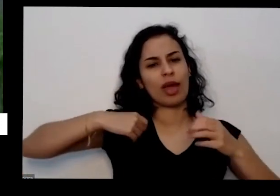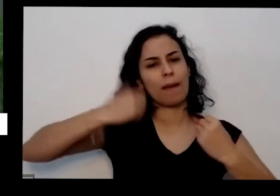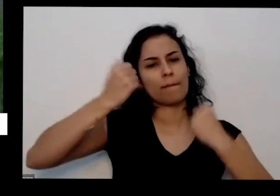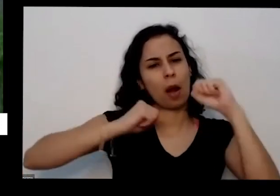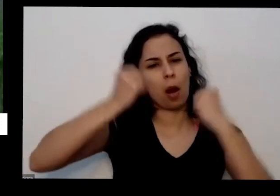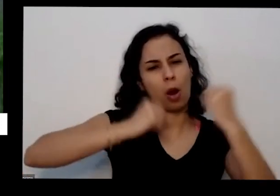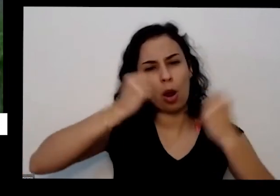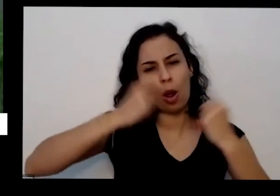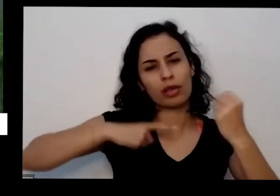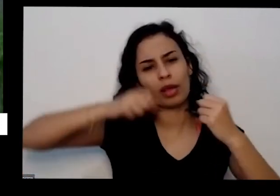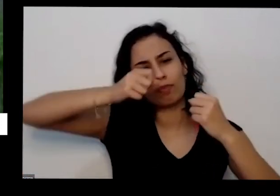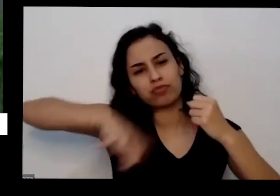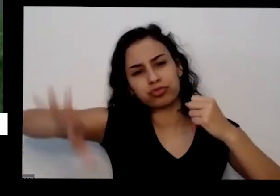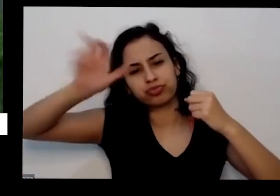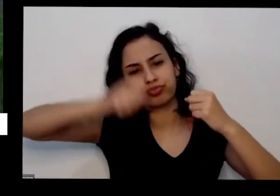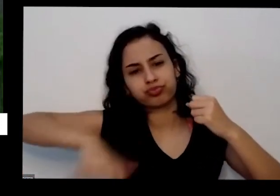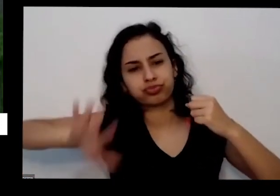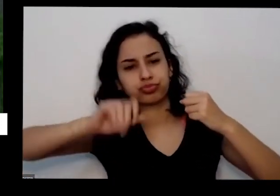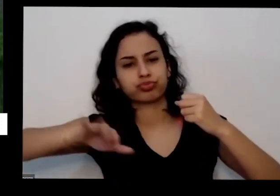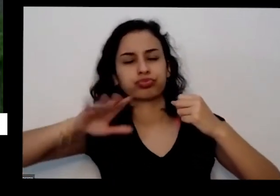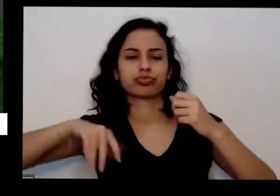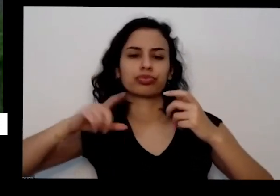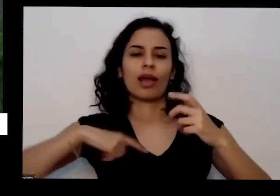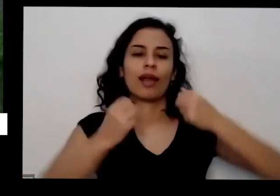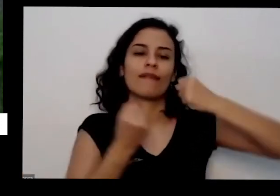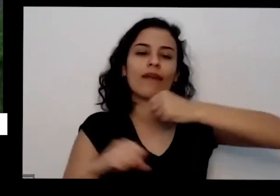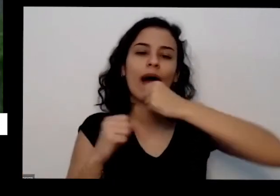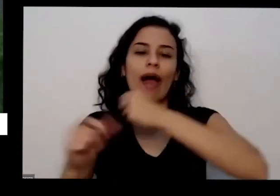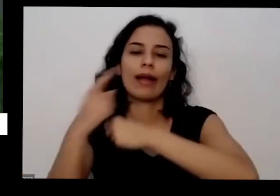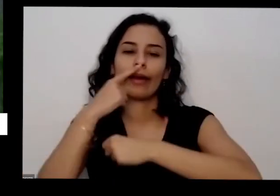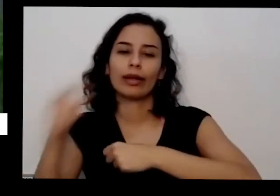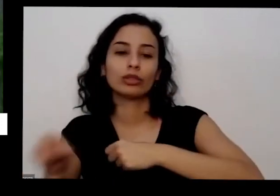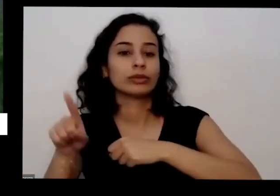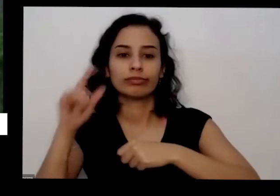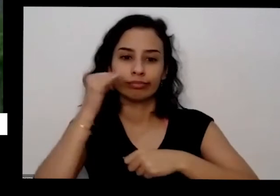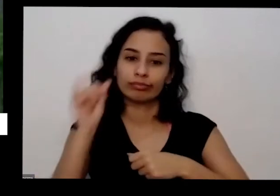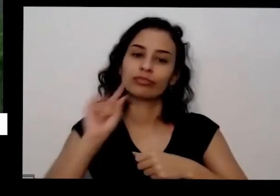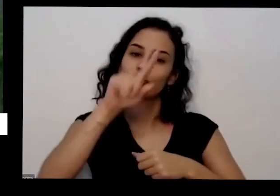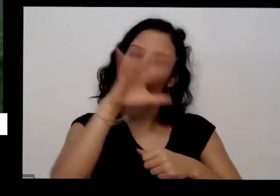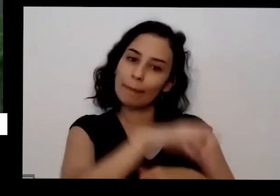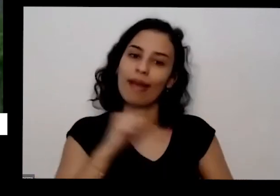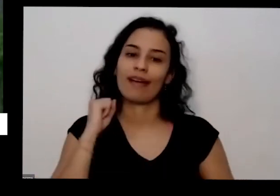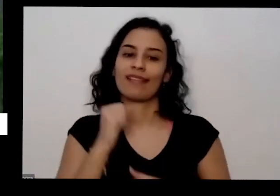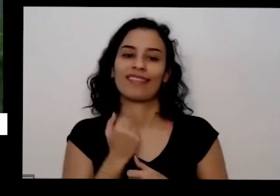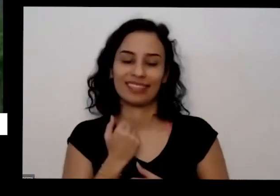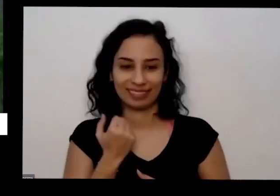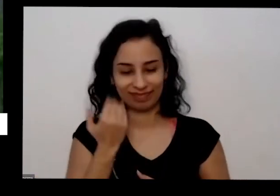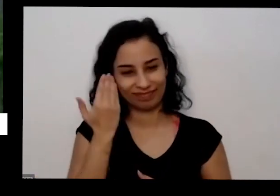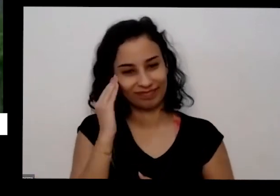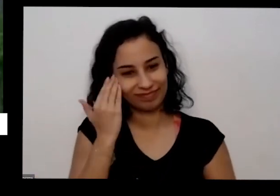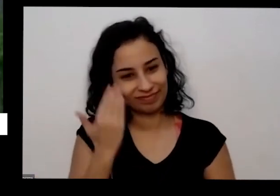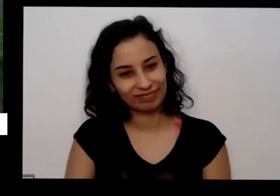maravilhoso para qualquer ó tão fonte de fósforo e outros minerais que a ponta vai precisar Oi e